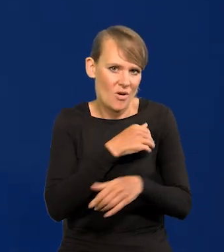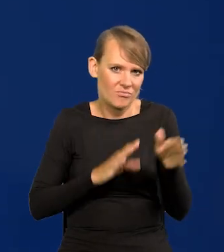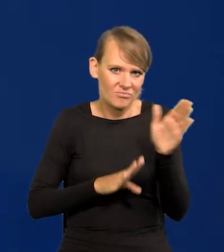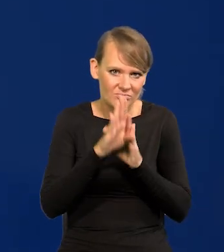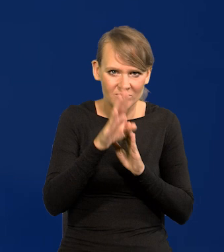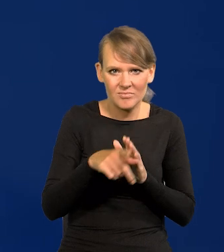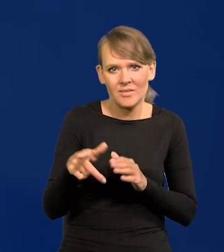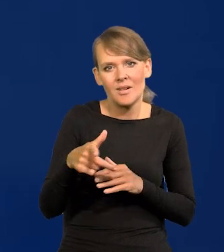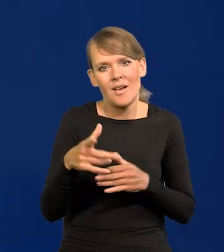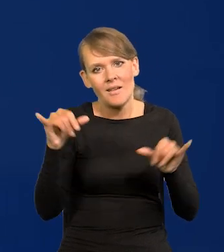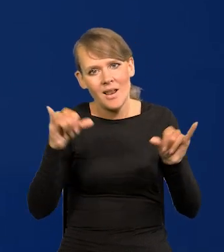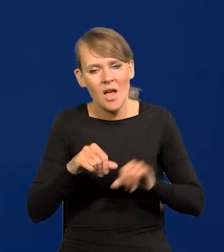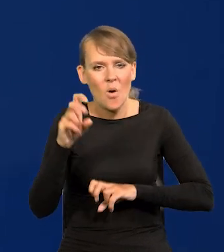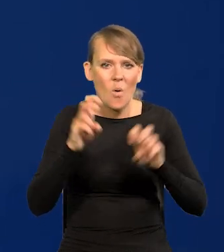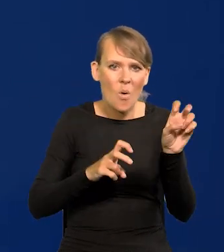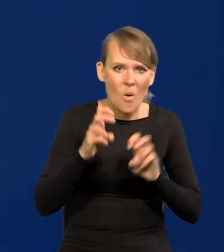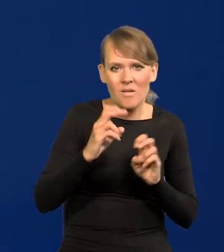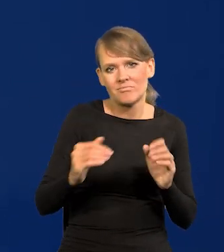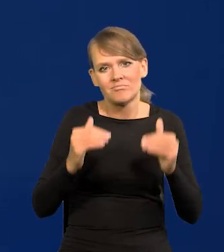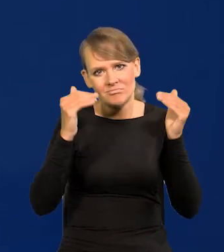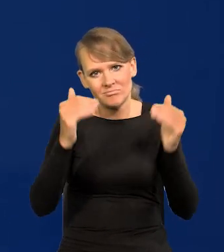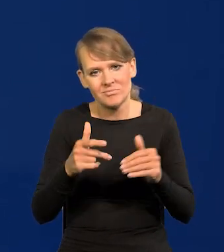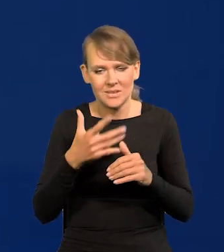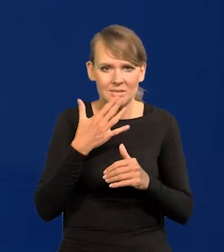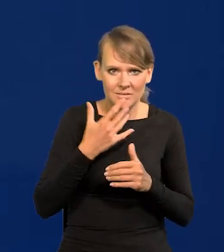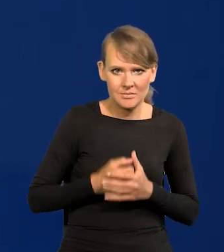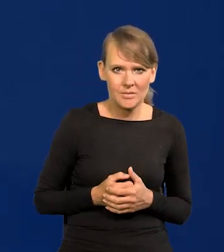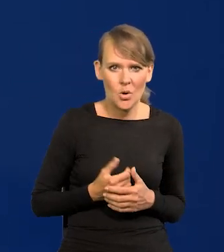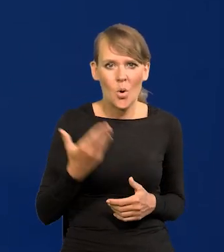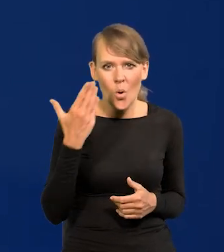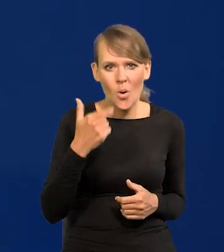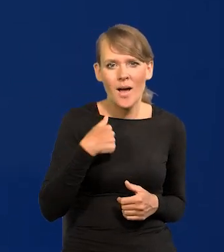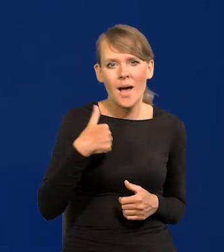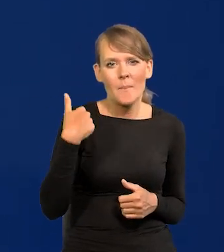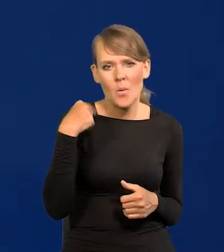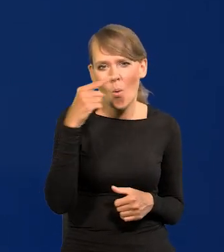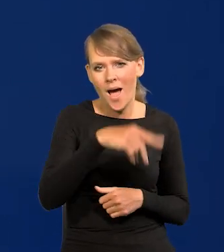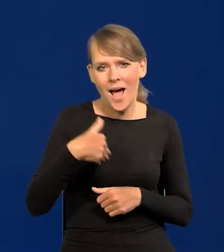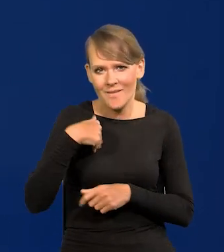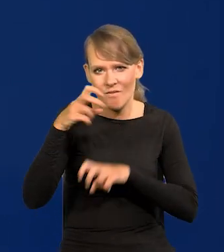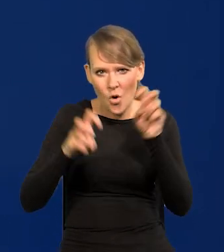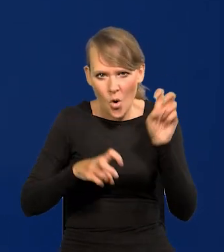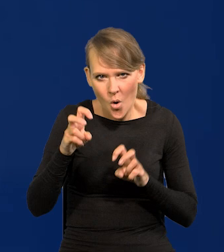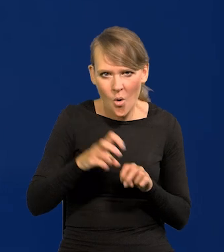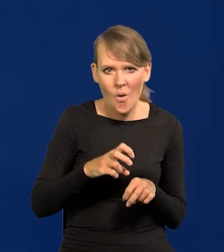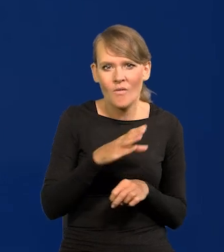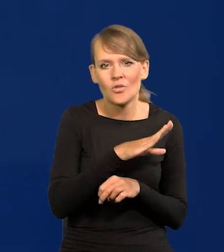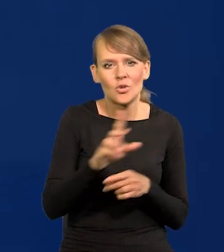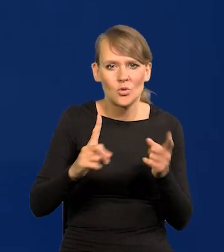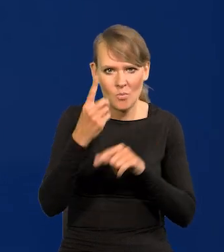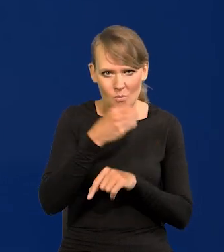bo nawet w restauracji, w hotelu czy w ogóle gdzieś wyżej. Ostatnio byłem w takim hotelu w Anglii i wszyscy byli z Polski,